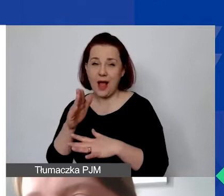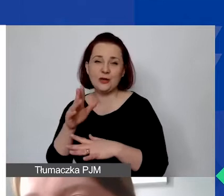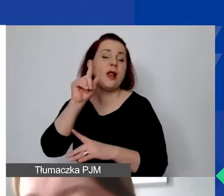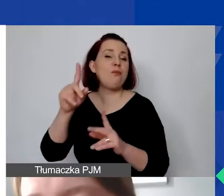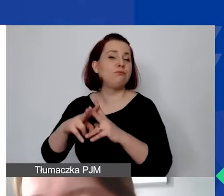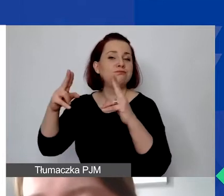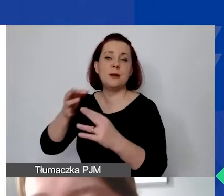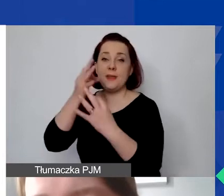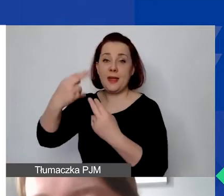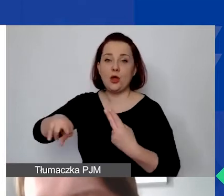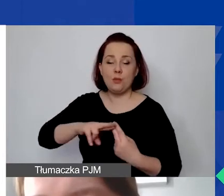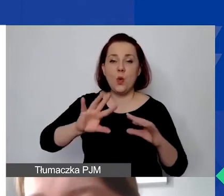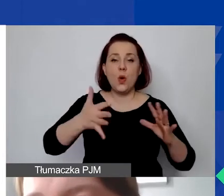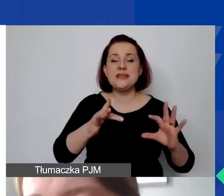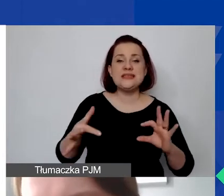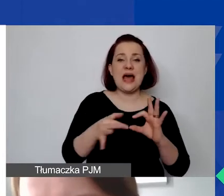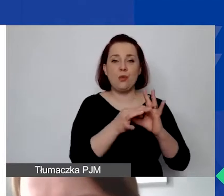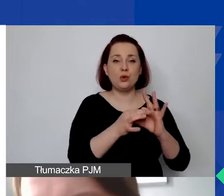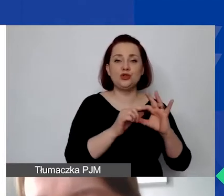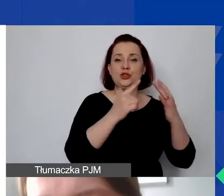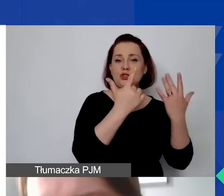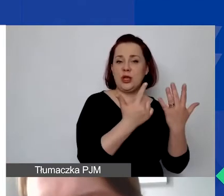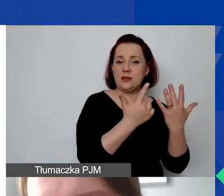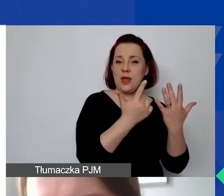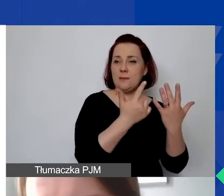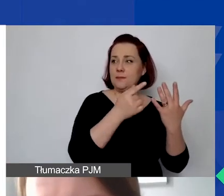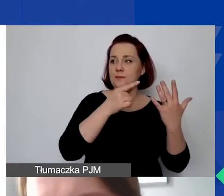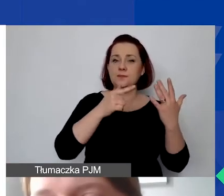To załącznik nr 17 do ogłoszenia naszego konkursu.